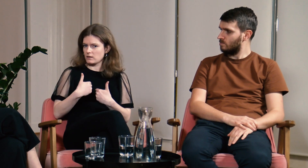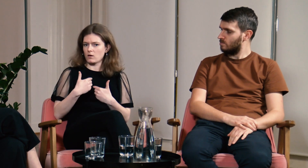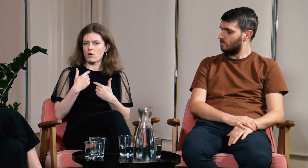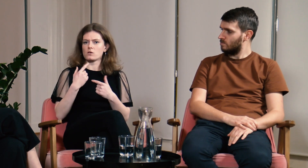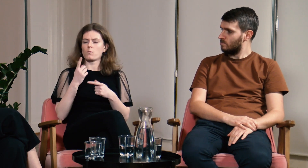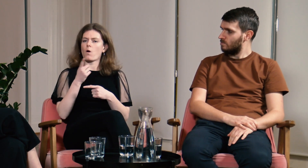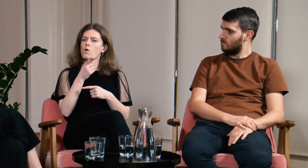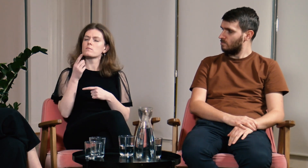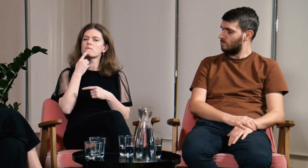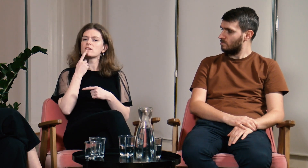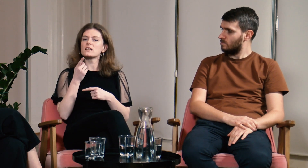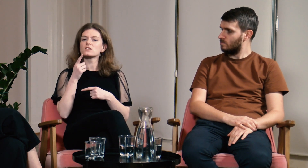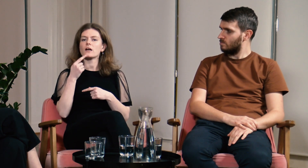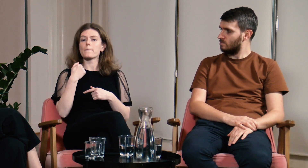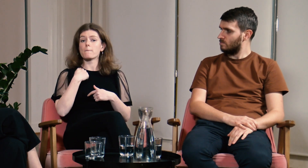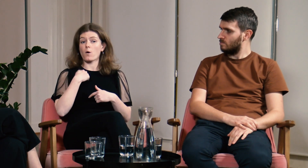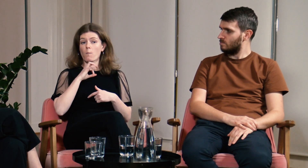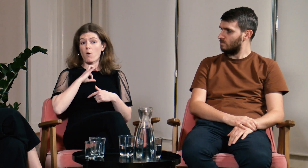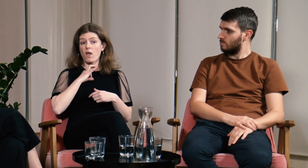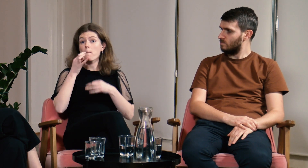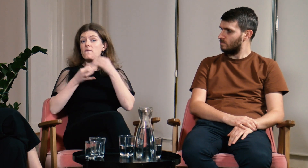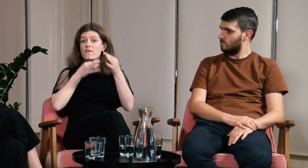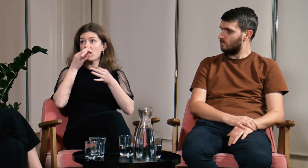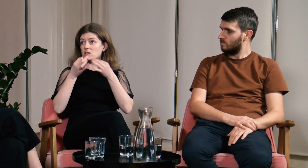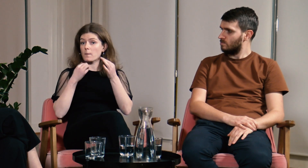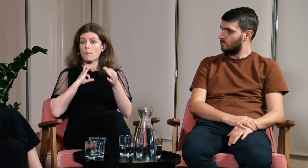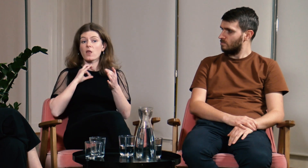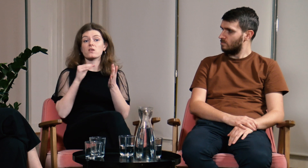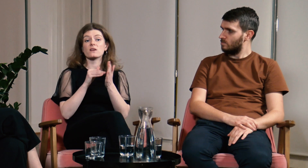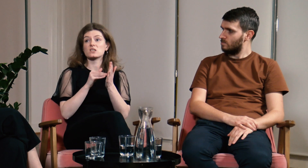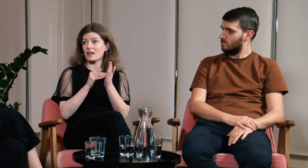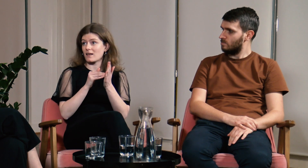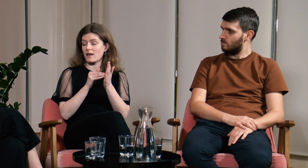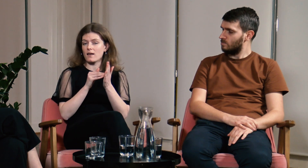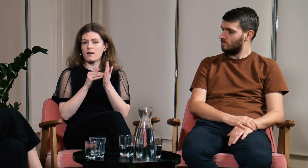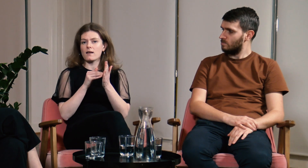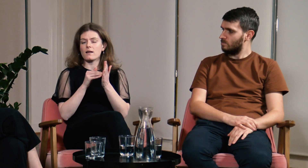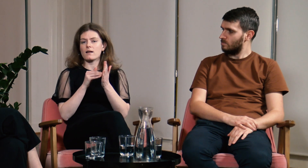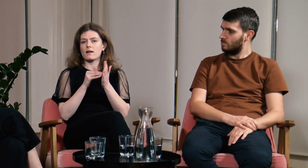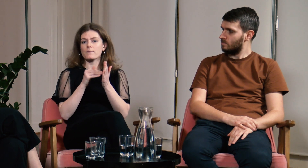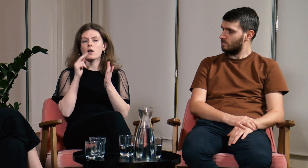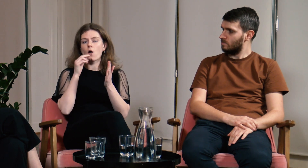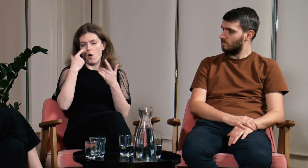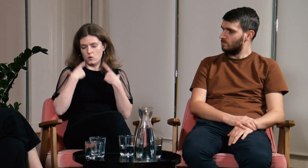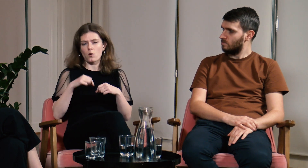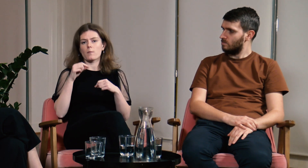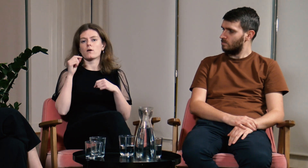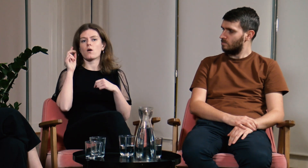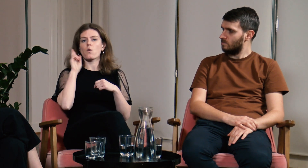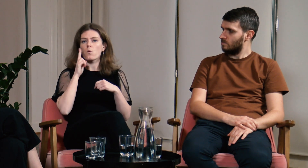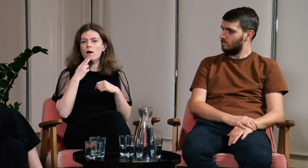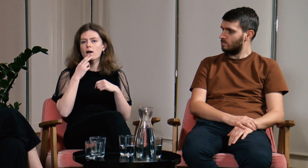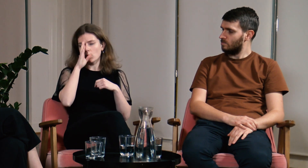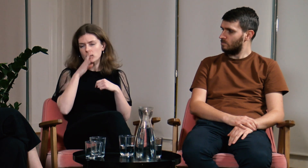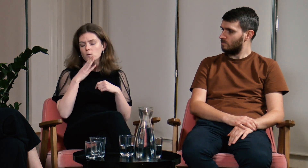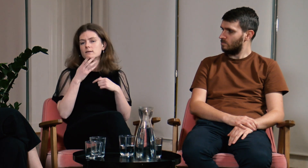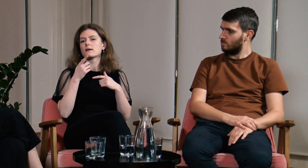za to, że dzieliłam się z nimi moimi doświadczeniami jako osoby głuchej, słabosłyszącej.